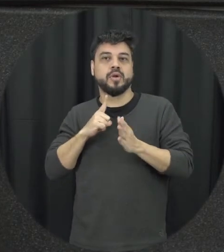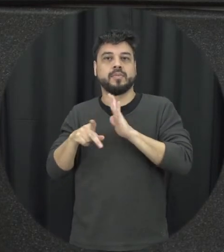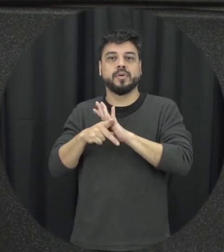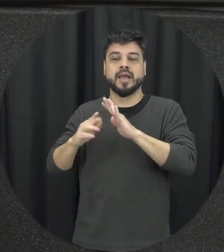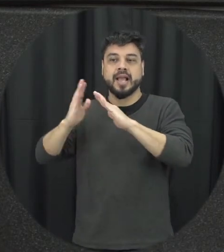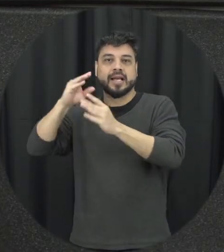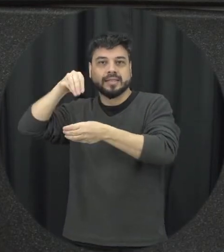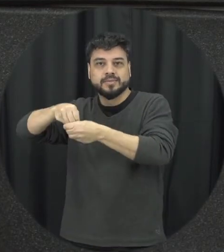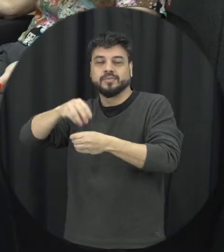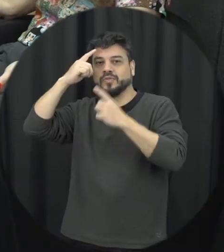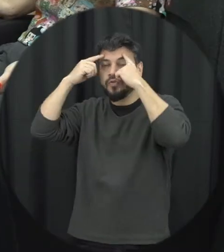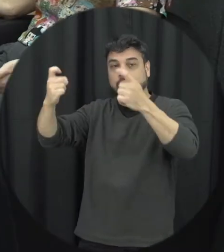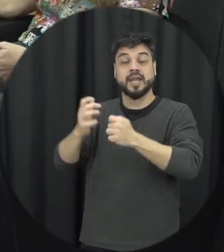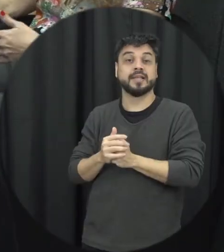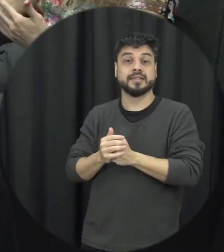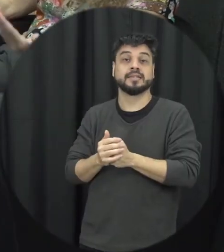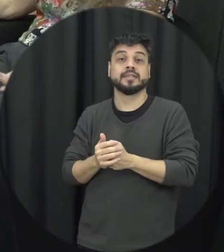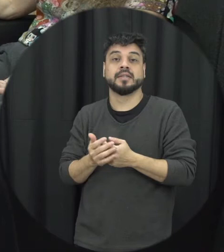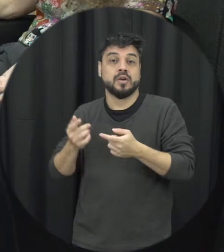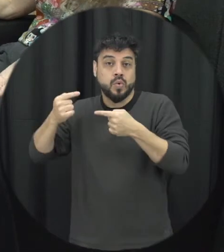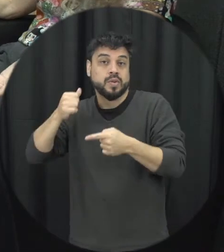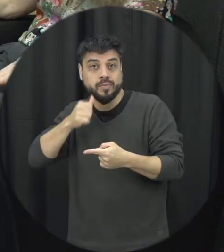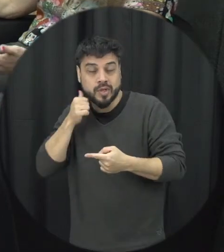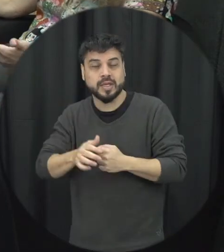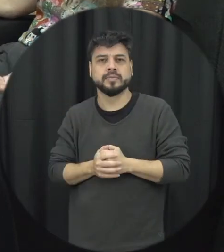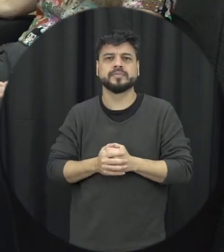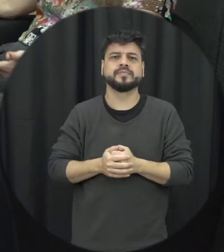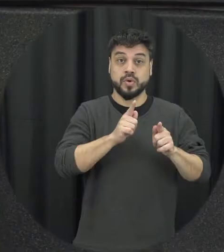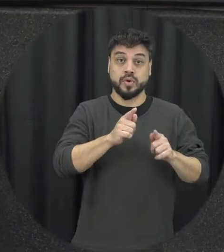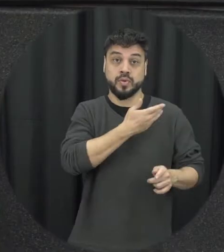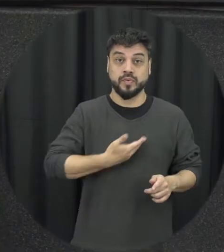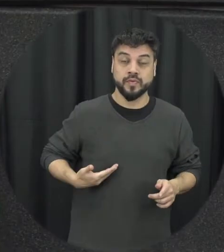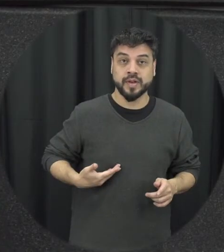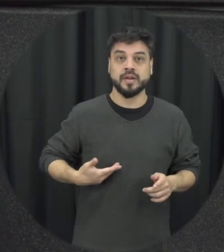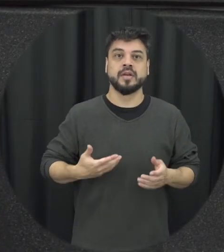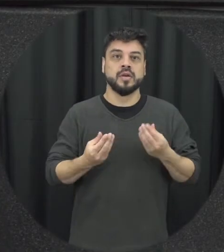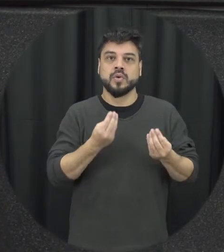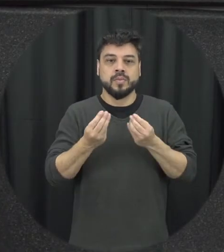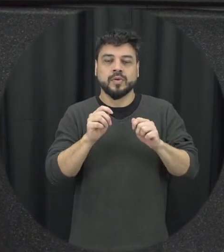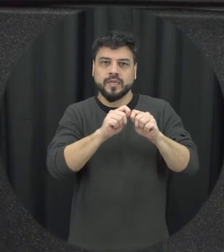operadores do direito mas também dos gestores públicos né disponibilizar condições para que